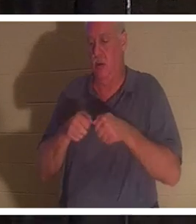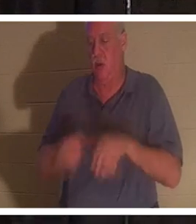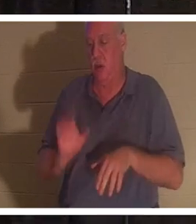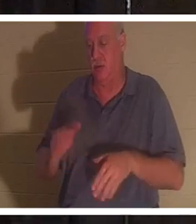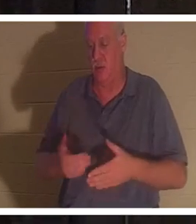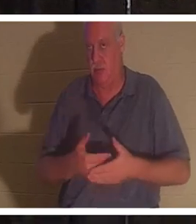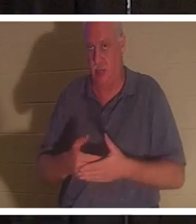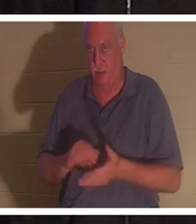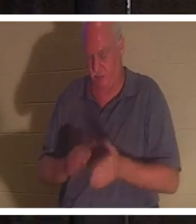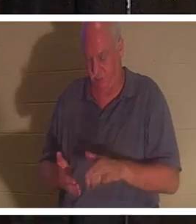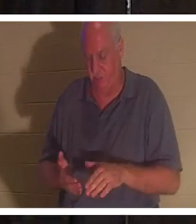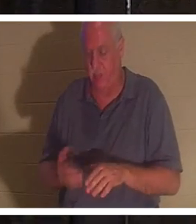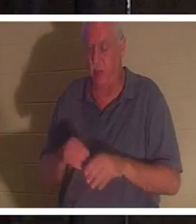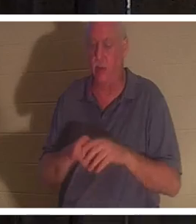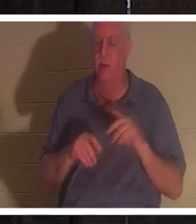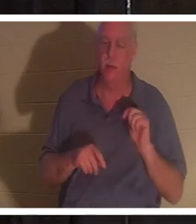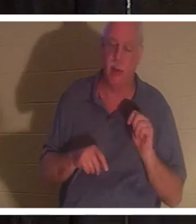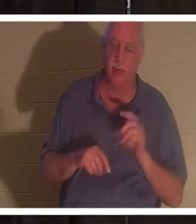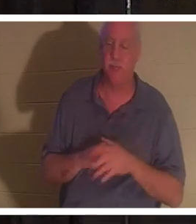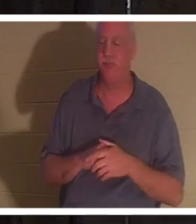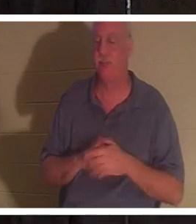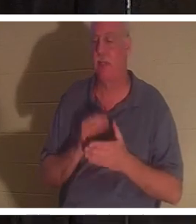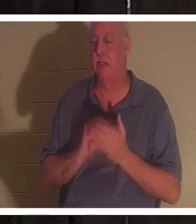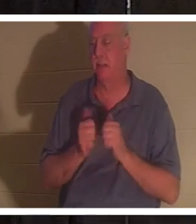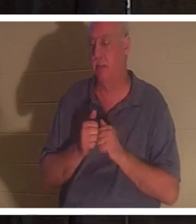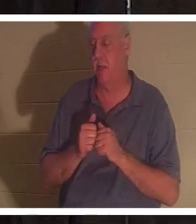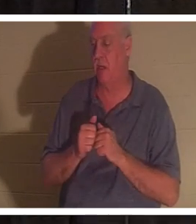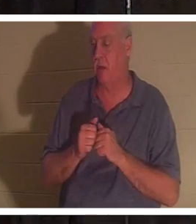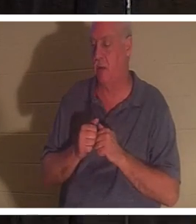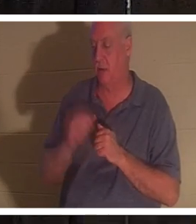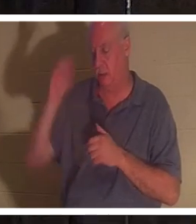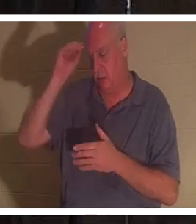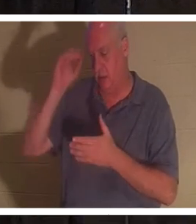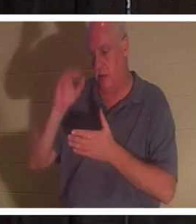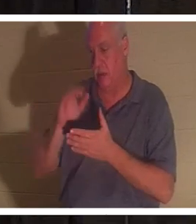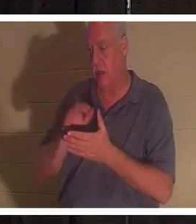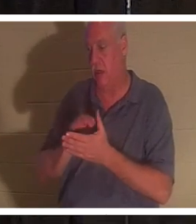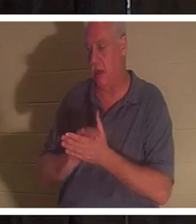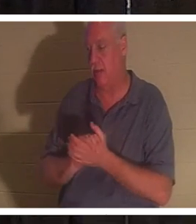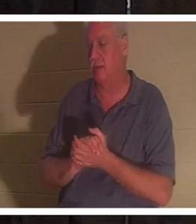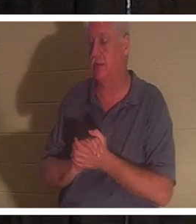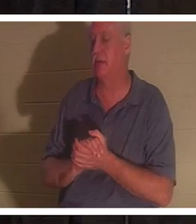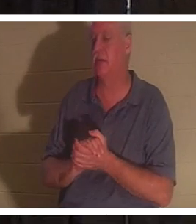イスラエルで 私の友人のクリスティーンに会った人もいるでしょう